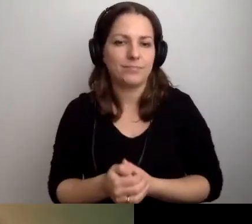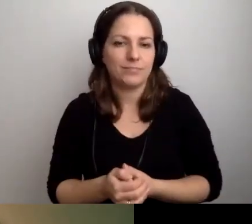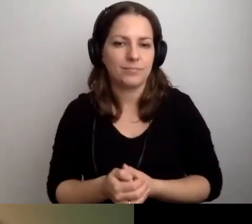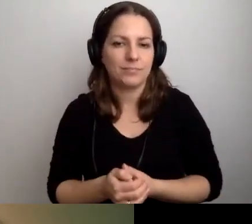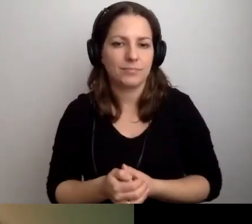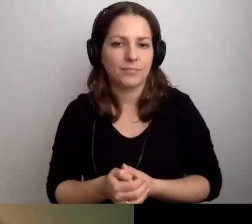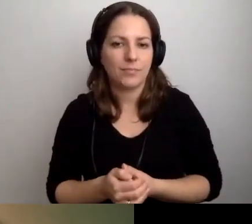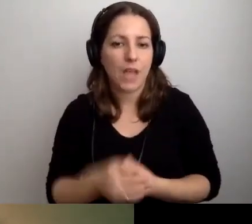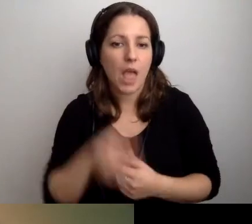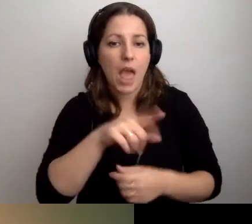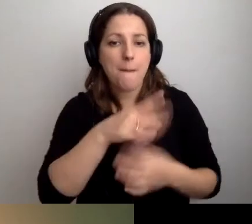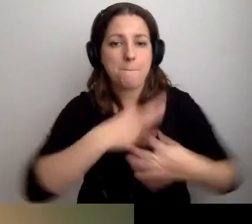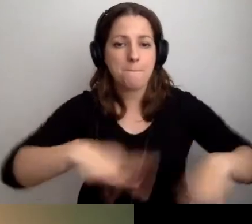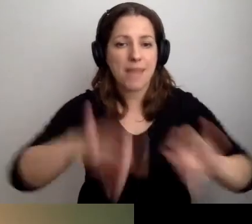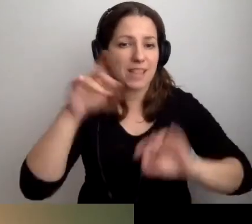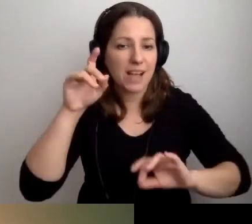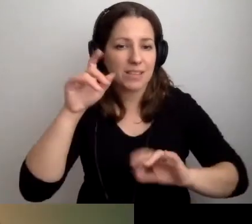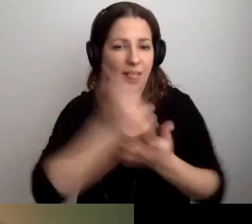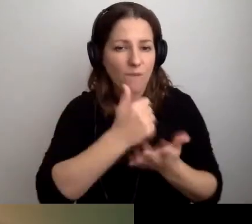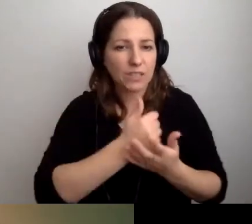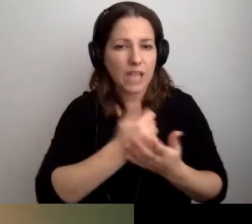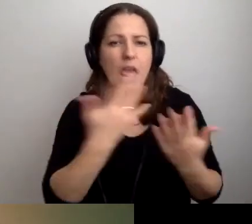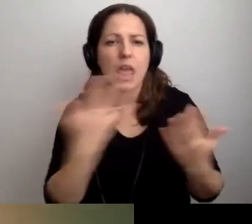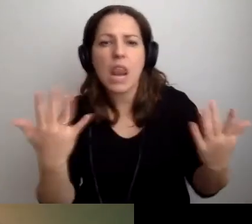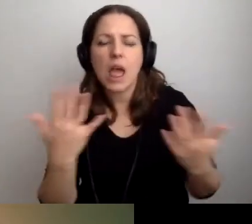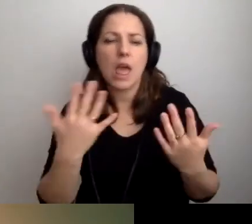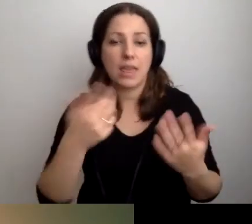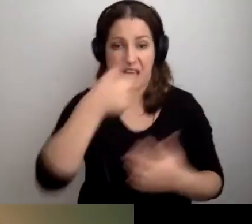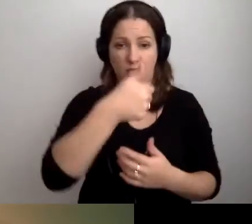MAŁGORZATA: Pętli stanowiskowych ile powinno być w budynku? Wystarczy jedna?